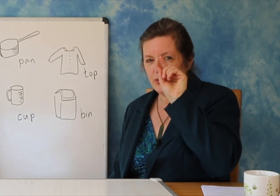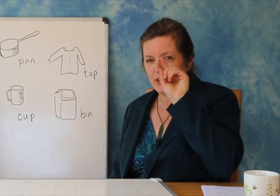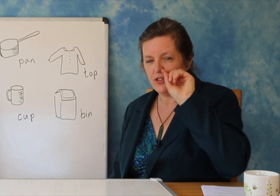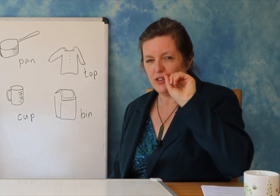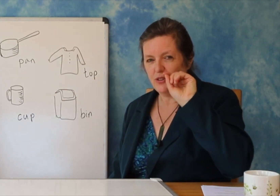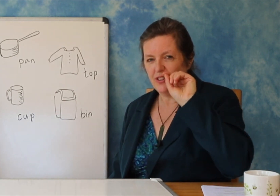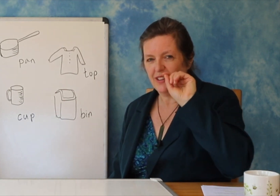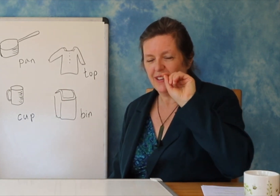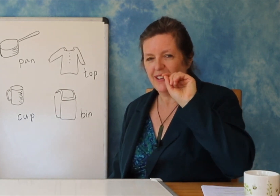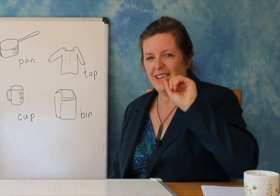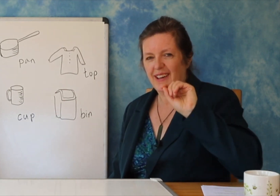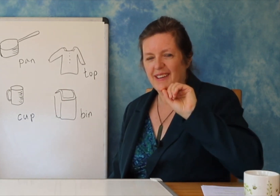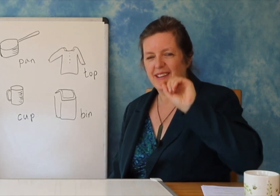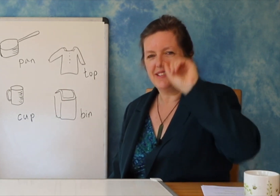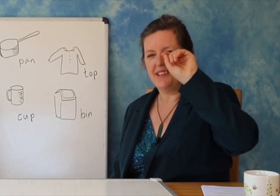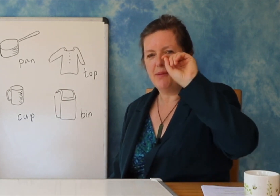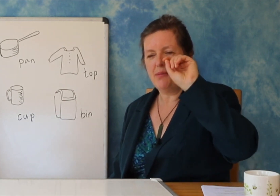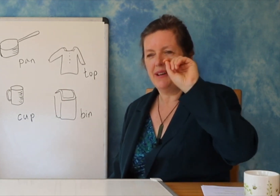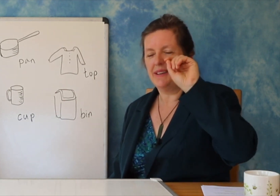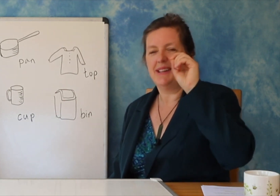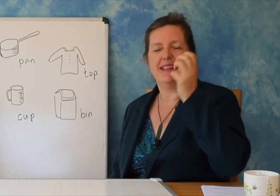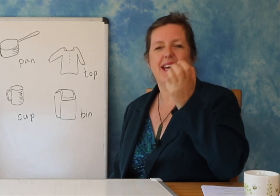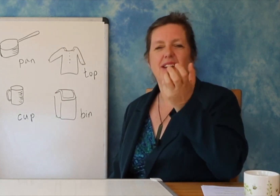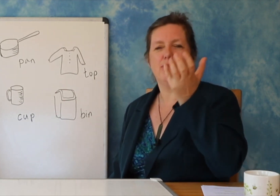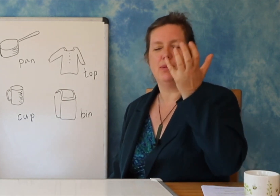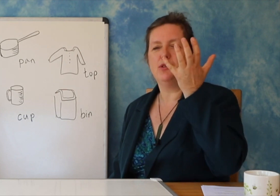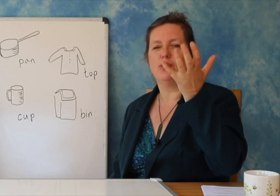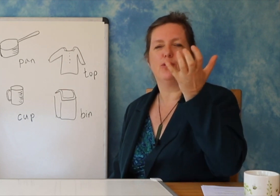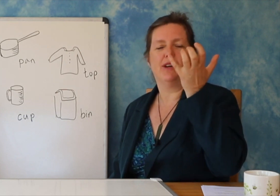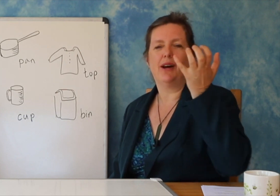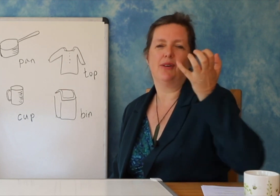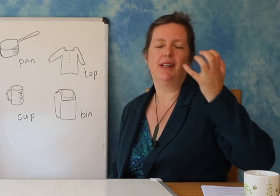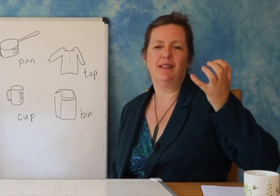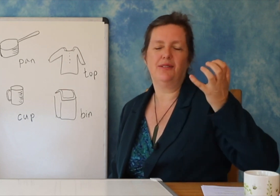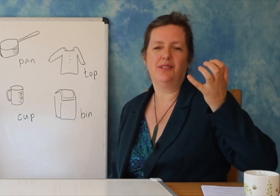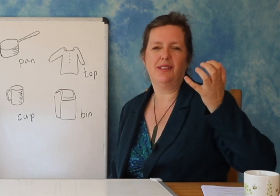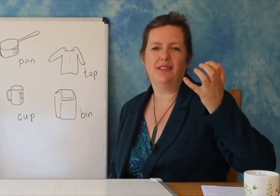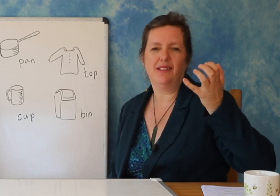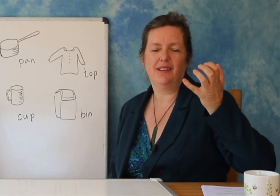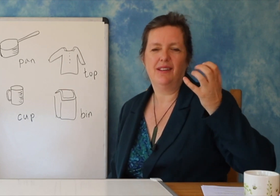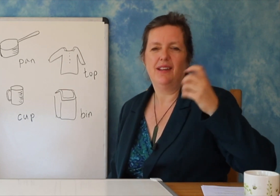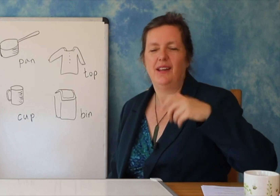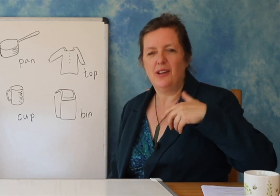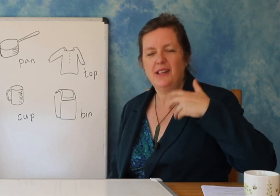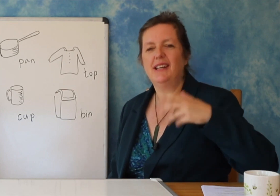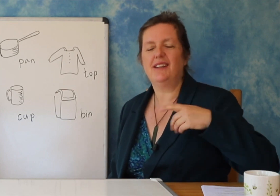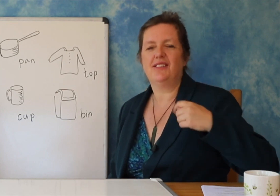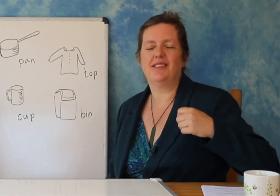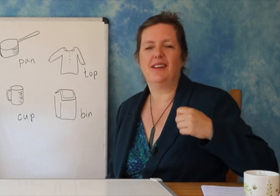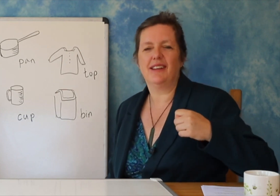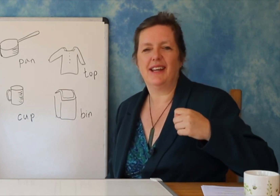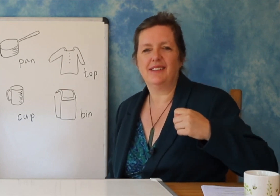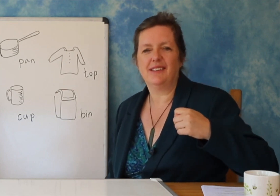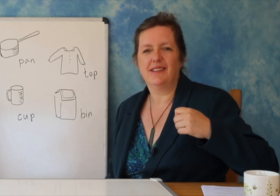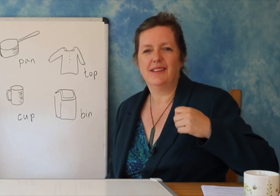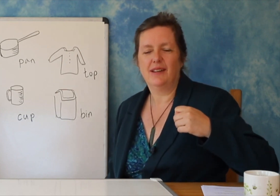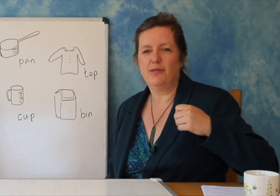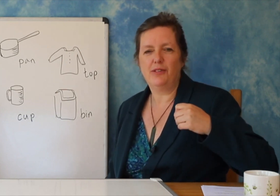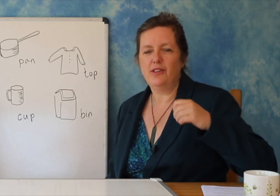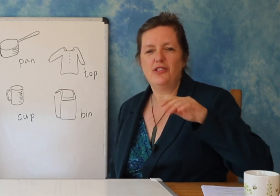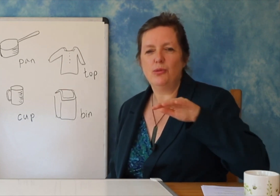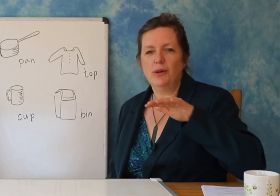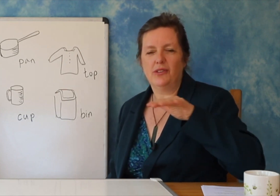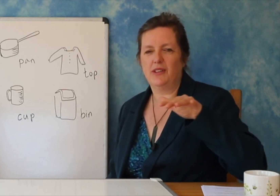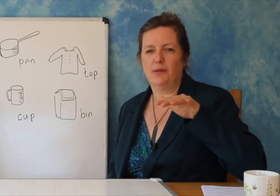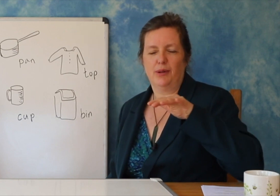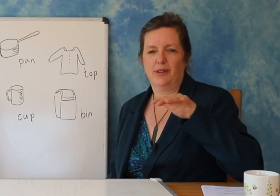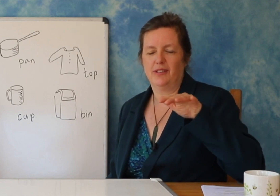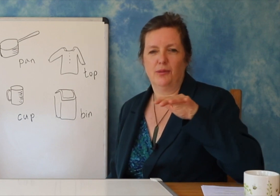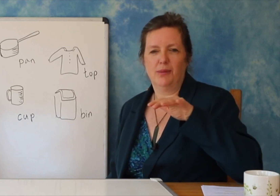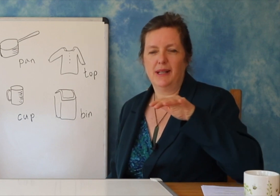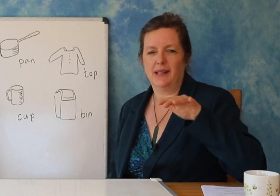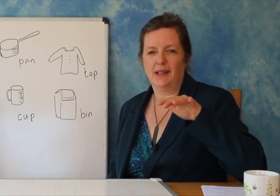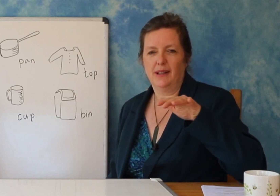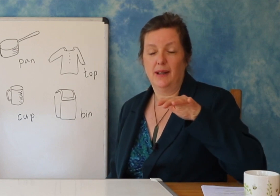vazhdoni të punoni shumë, në fund, e gjithë puna juaj e palodhur do të thotë që keni